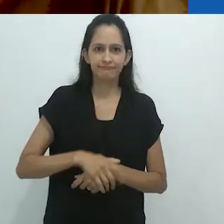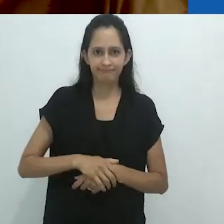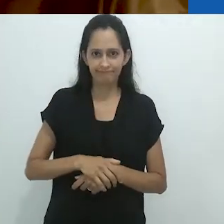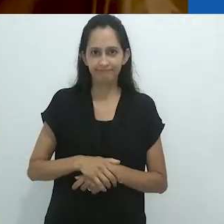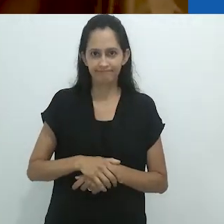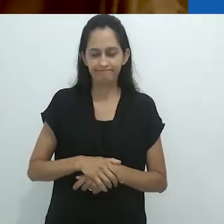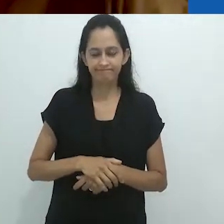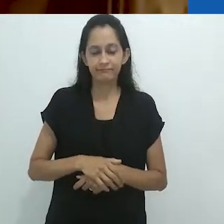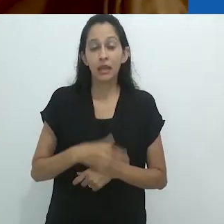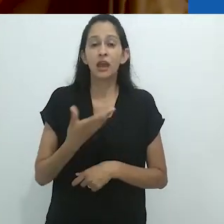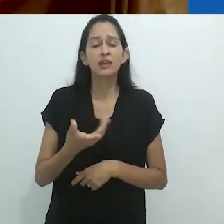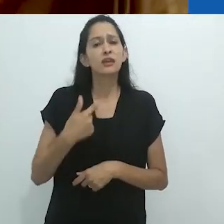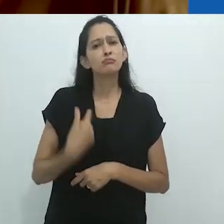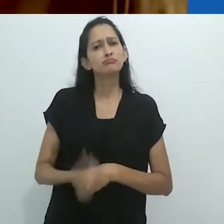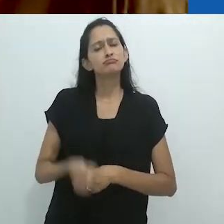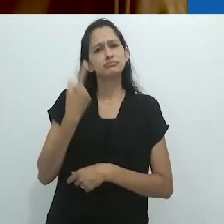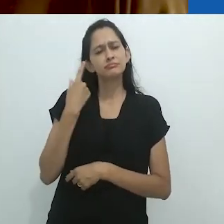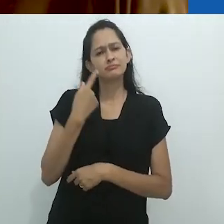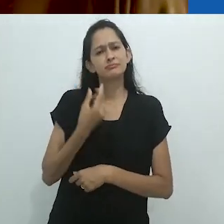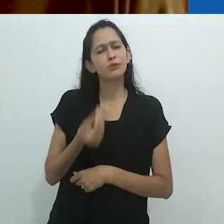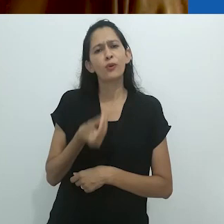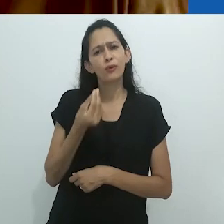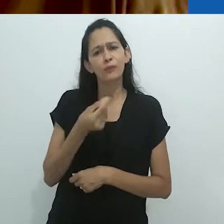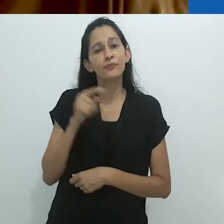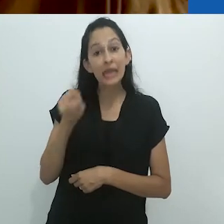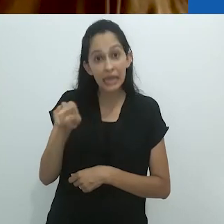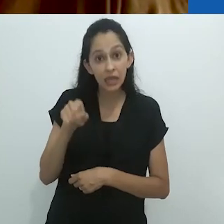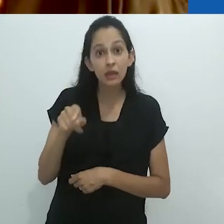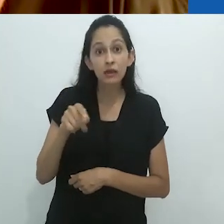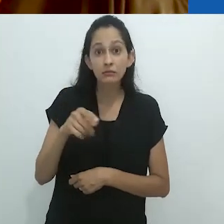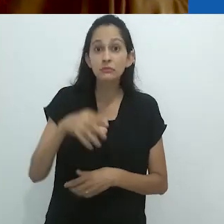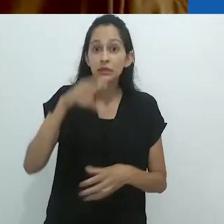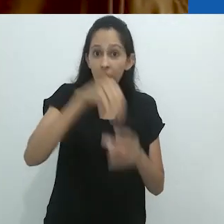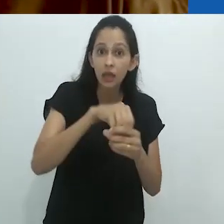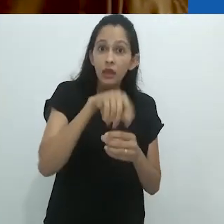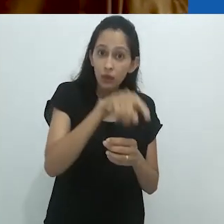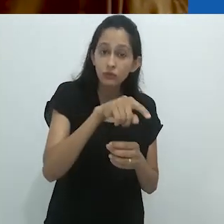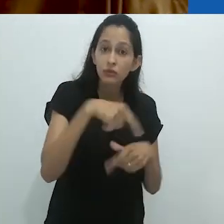Então, eu acho estranho o fato de que ali estava ele,